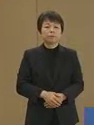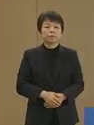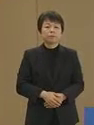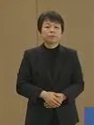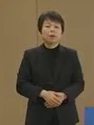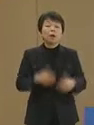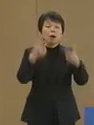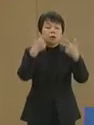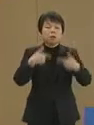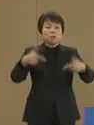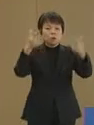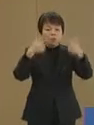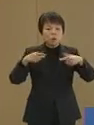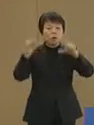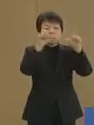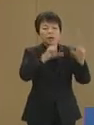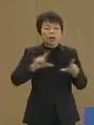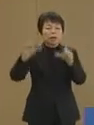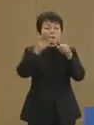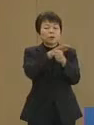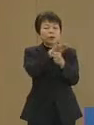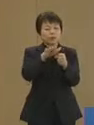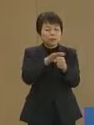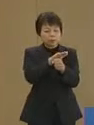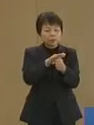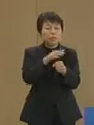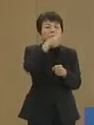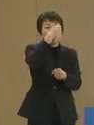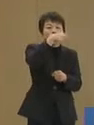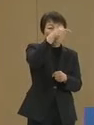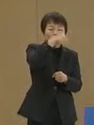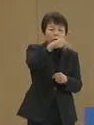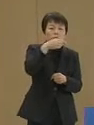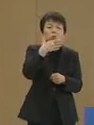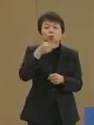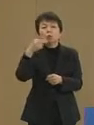日々の生活を大切にし 教育や福祉を中心に